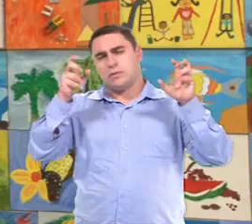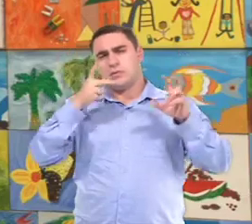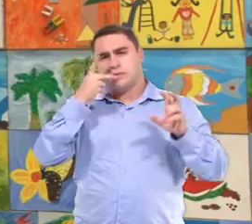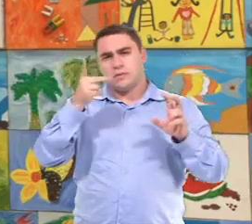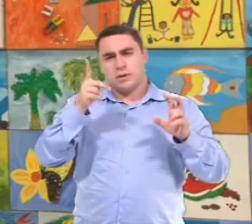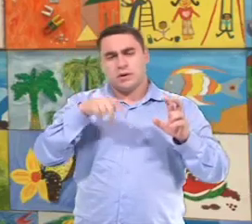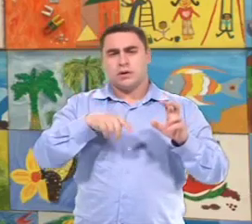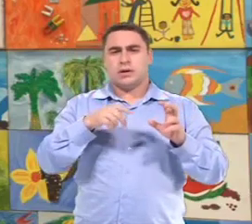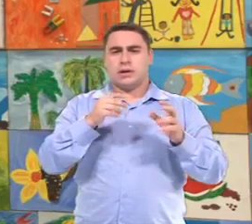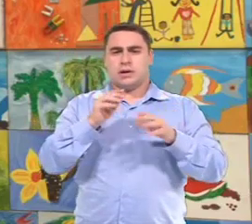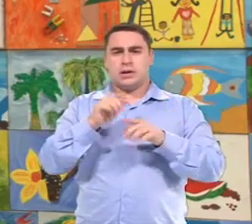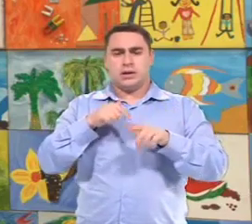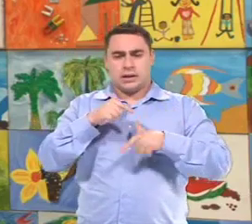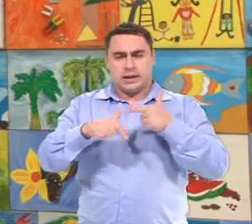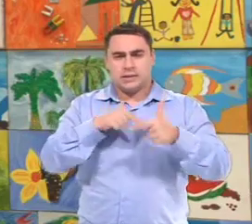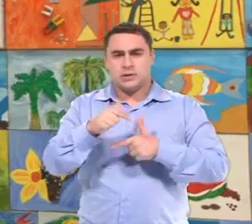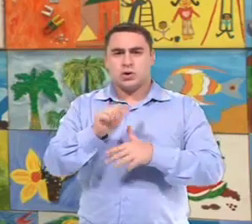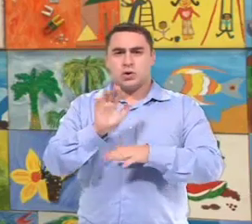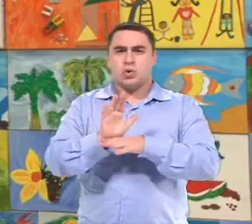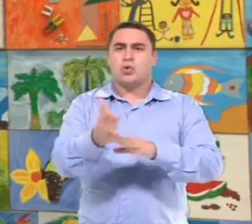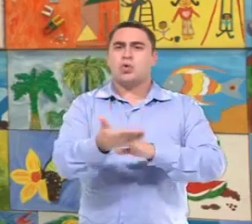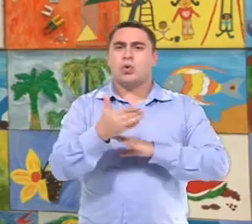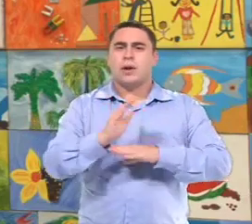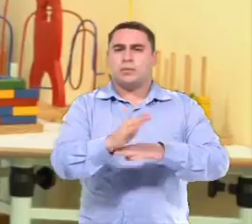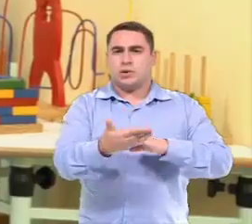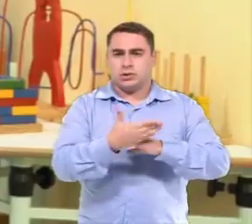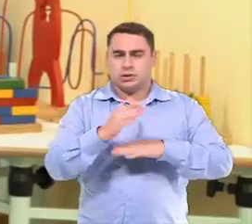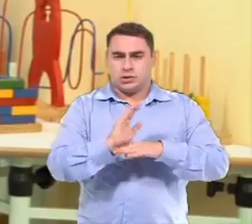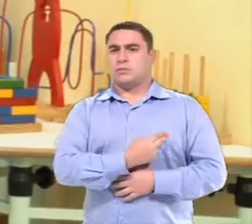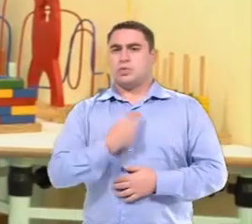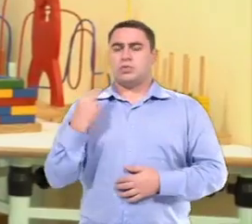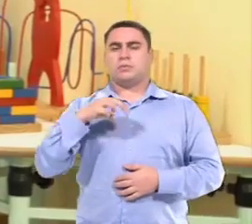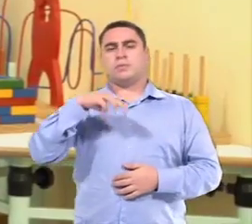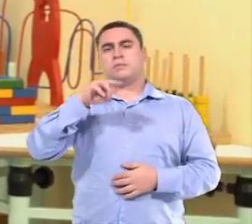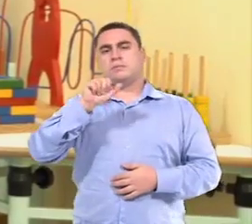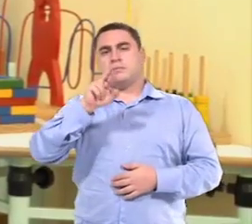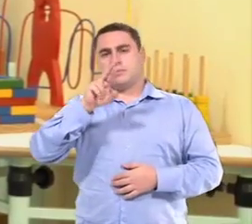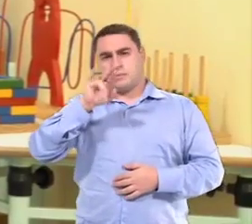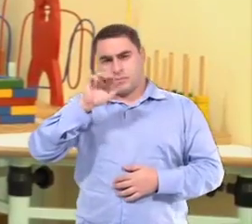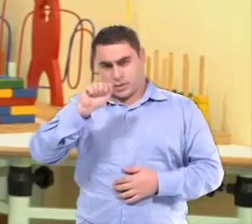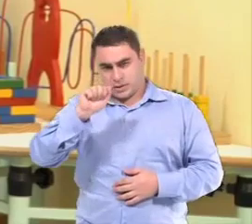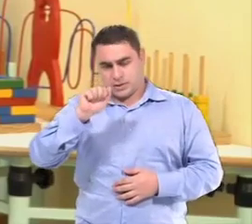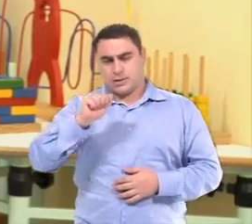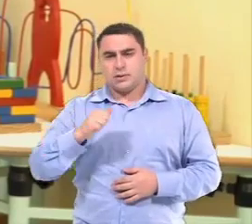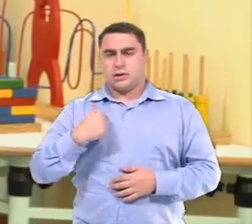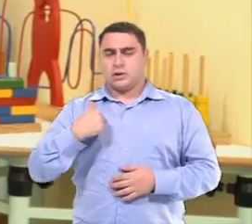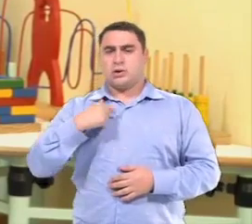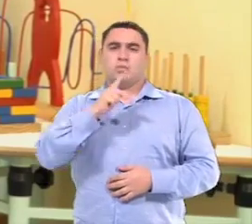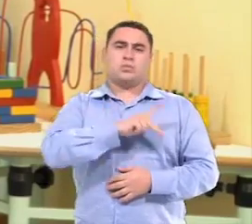É denominado aqui no município, a questão da ação colaborativa. Meu nome é Maria Antônia Silva Gazinhato,